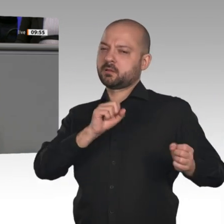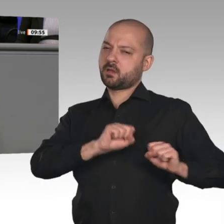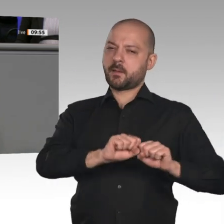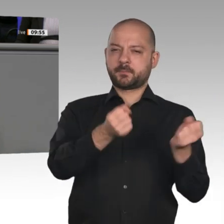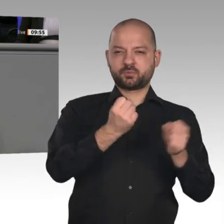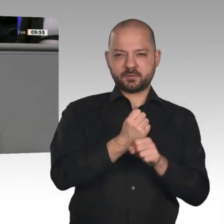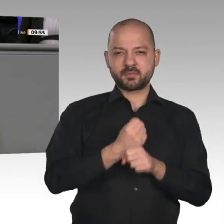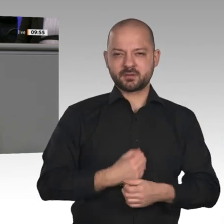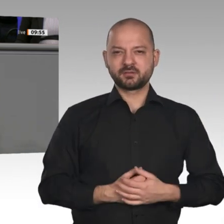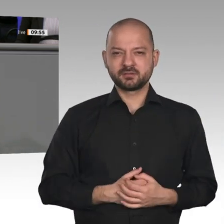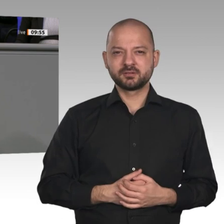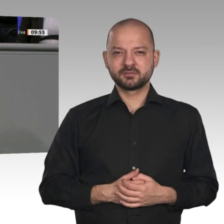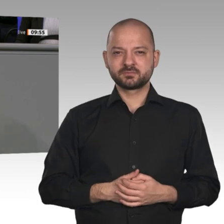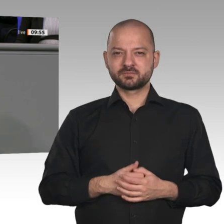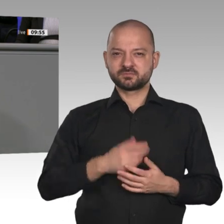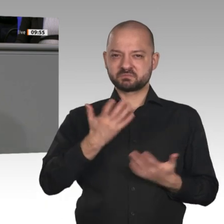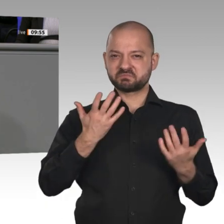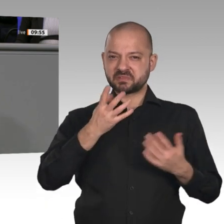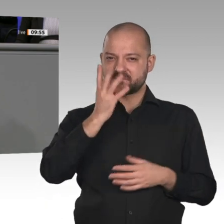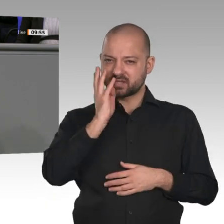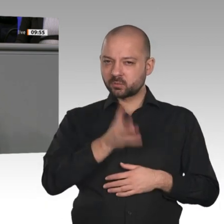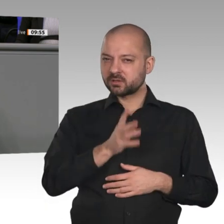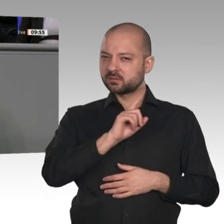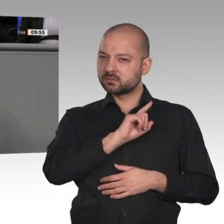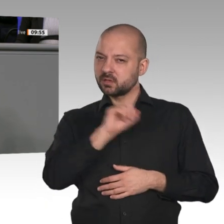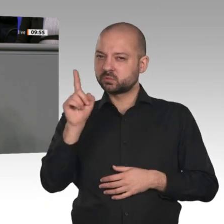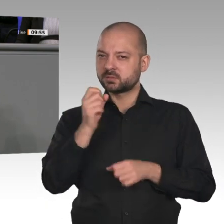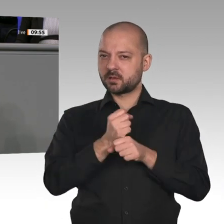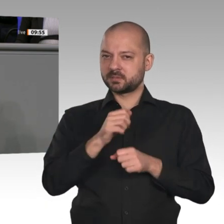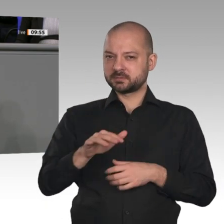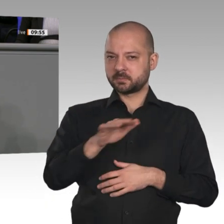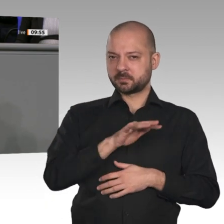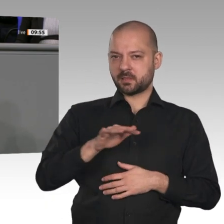von über 400 000 Arbeitsplätzen bis 20 30. Und das alles passiert nur wegen ideologisch